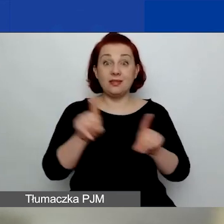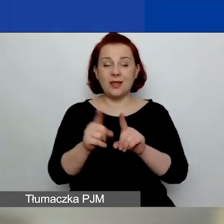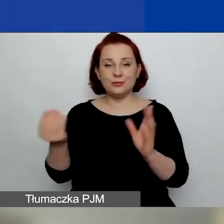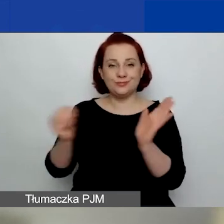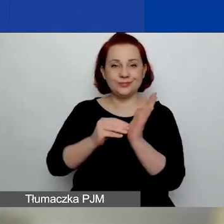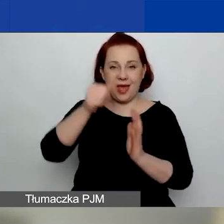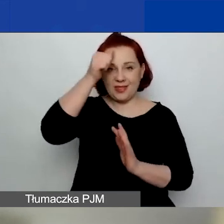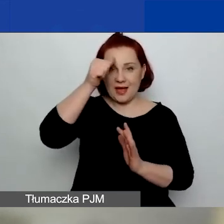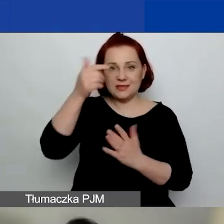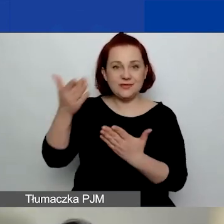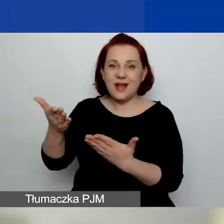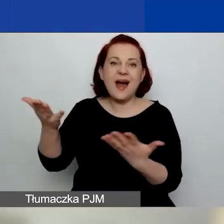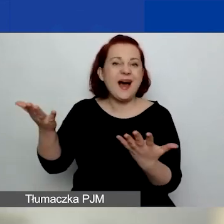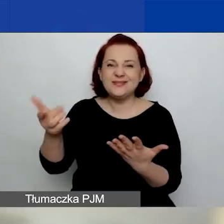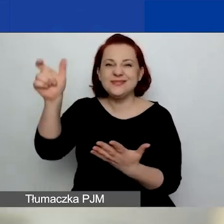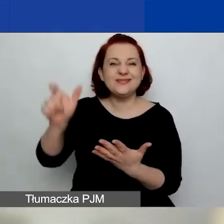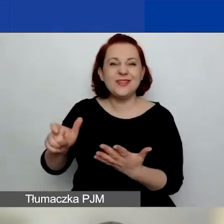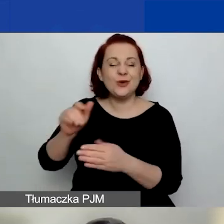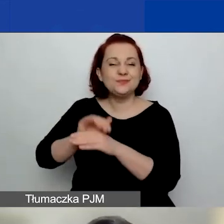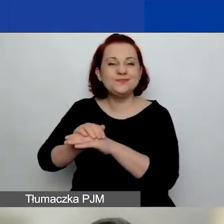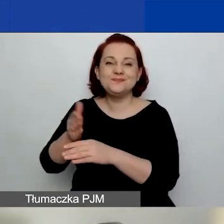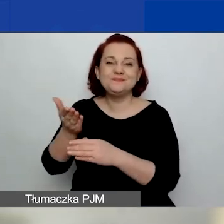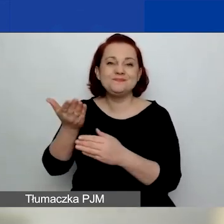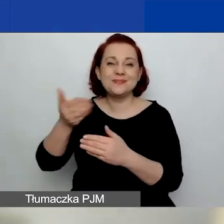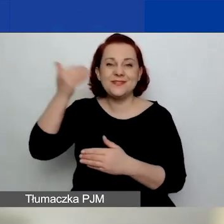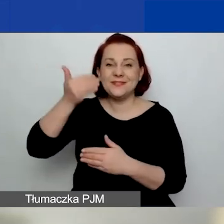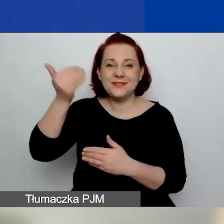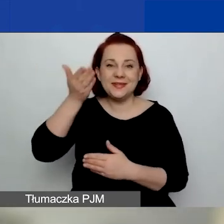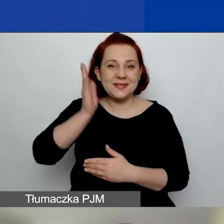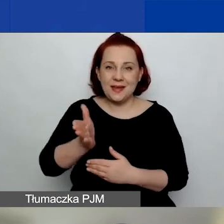chociaż ona dzisiaj nie występuje w tej części.